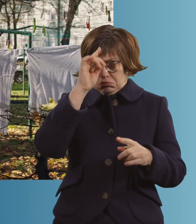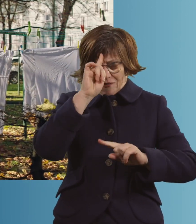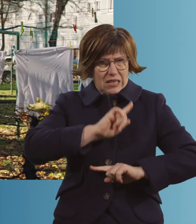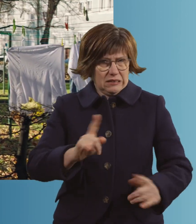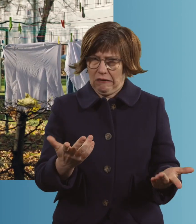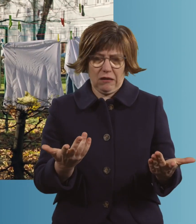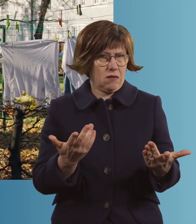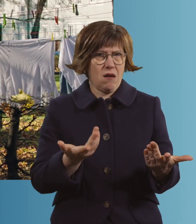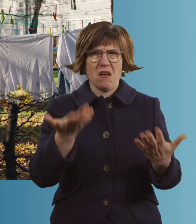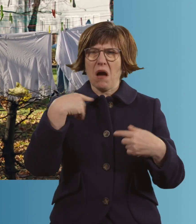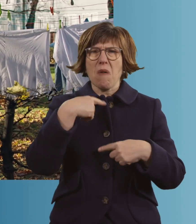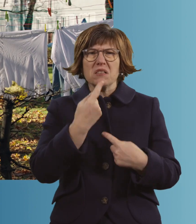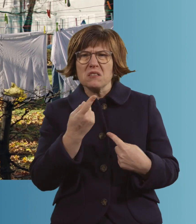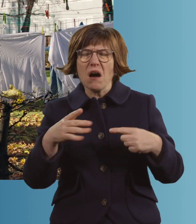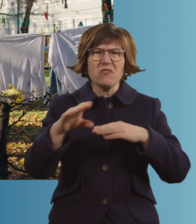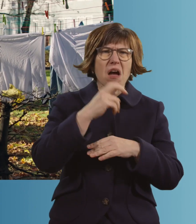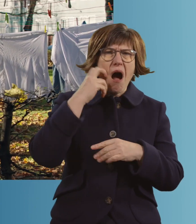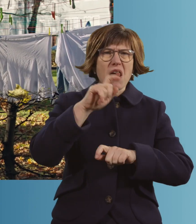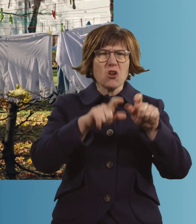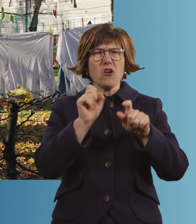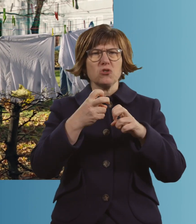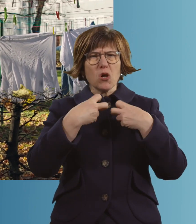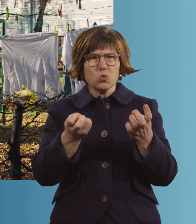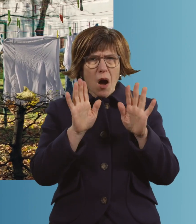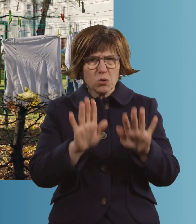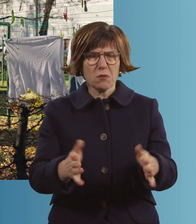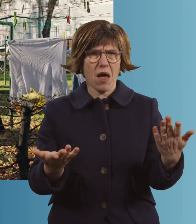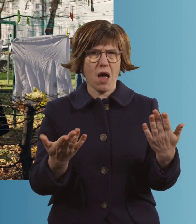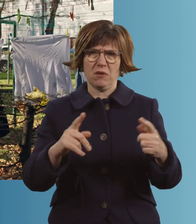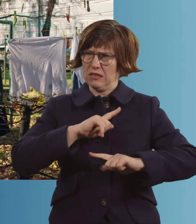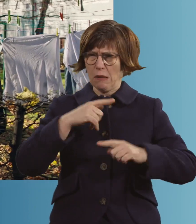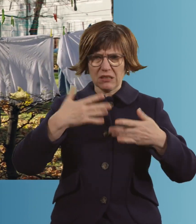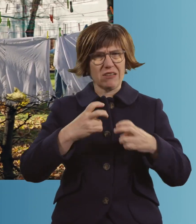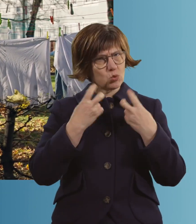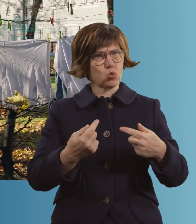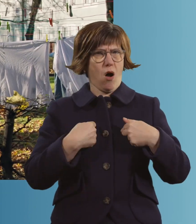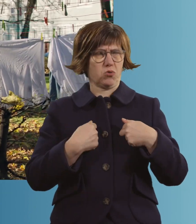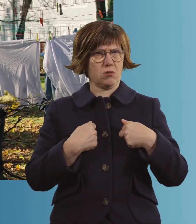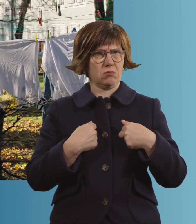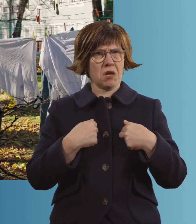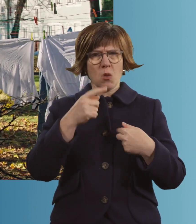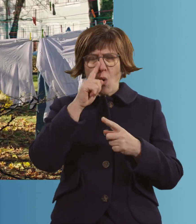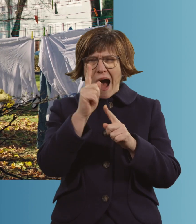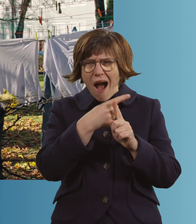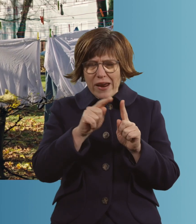Es hat damals geheißen, die alten Leute sollten zu Hause bleiben. Was ich auch gemacht habe. Und ich bin nur einmal raus.